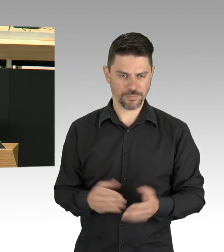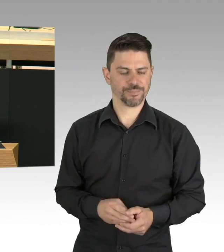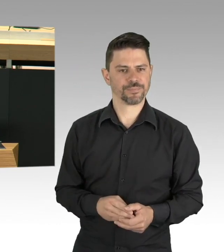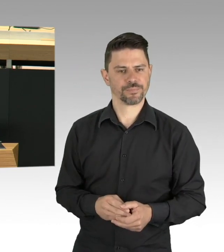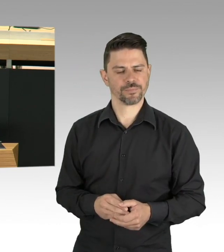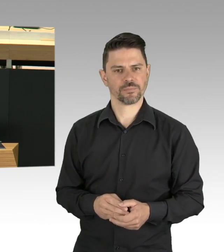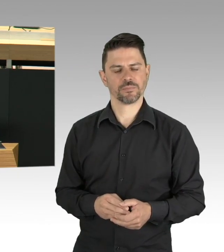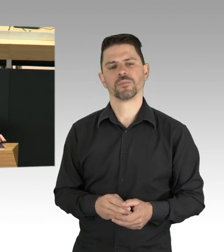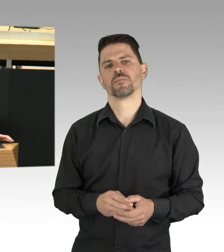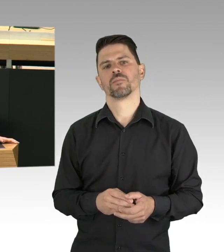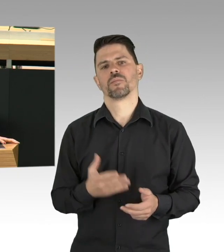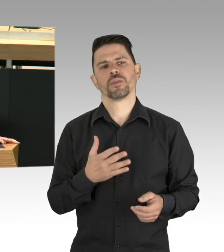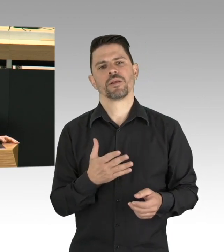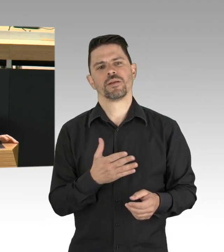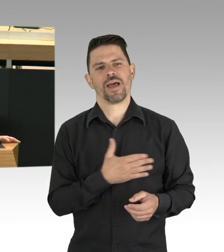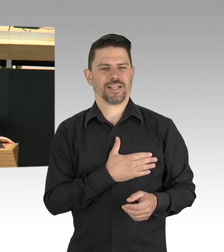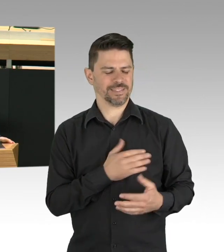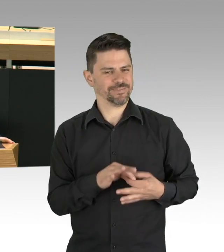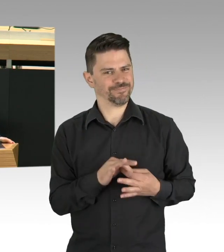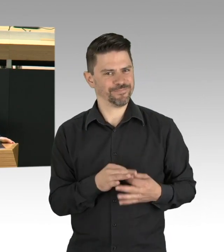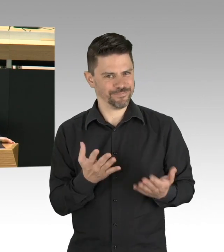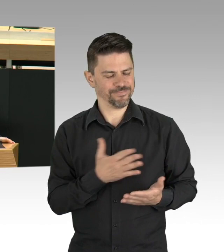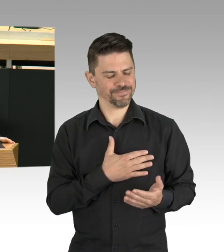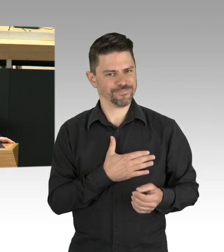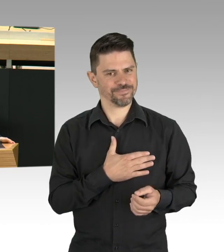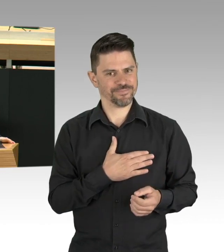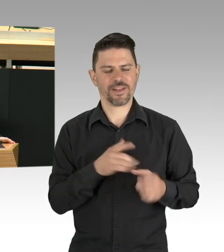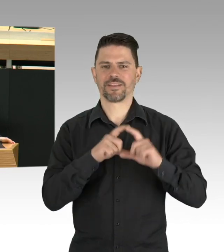Das geht nicht. Jeder Mensch hat das Recht in Würde zu sterben,